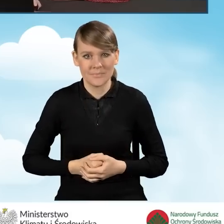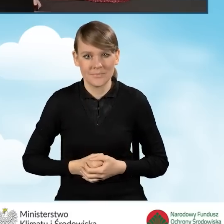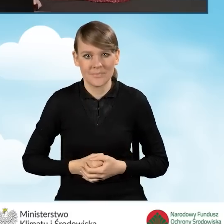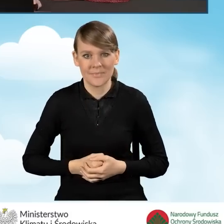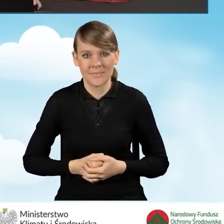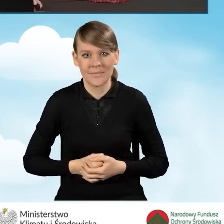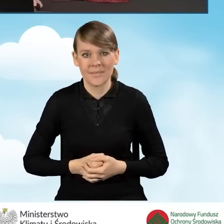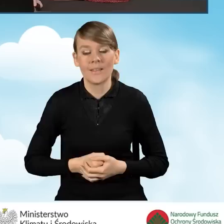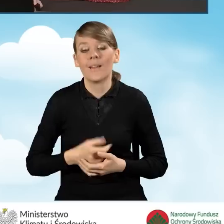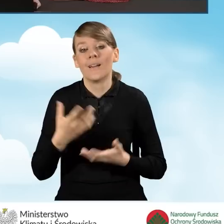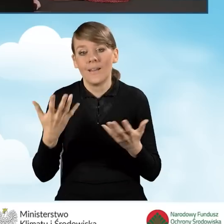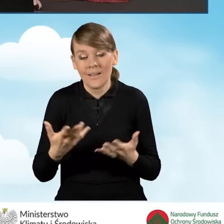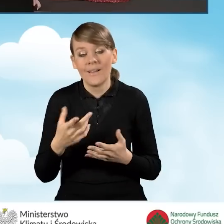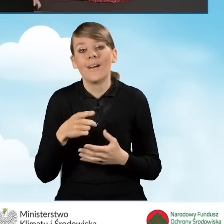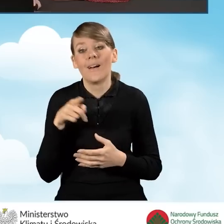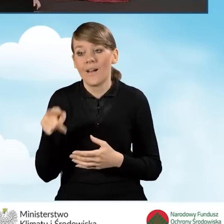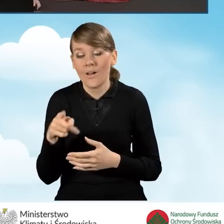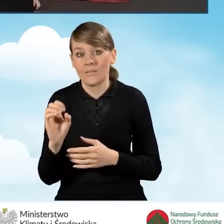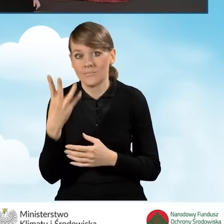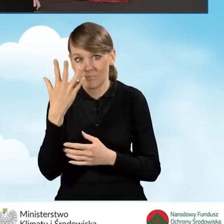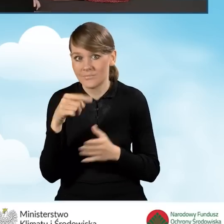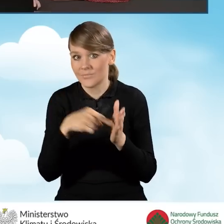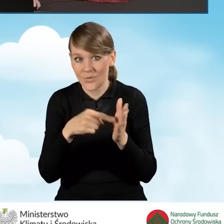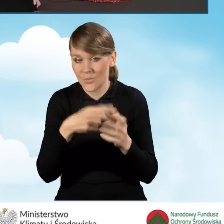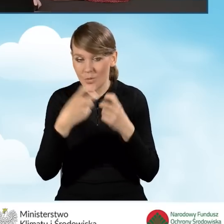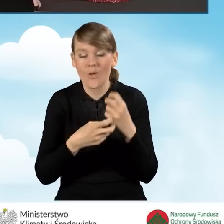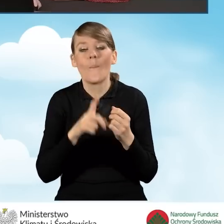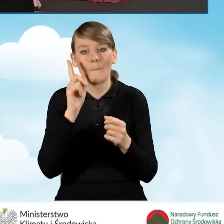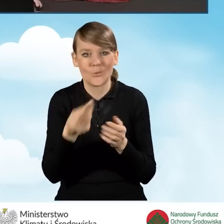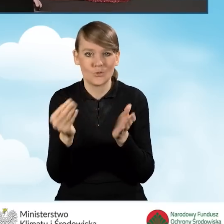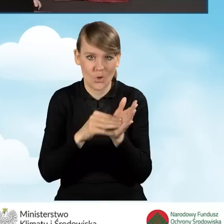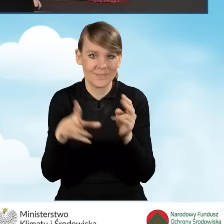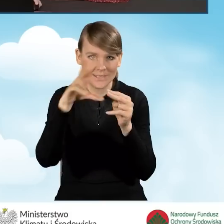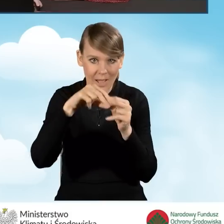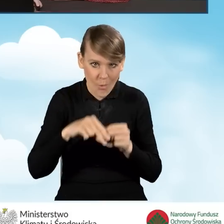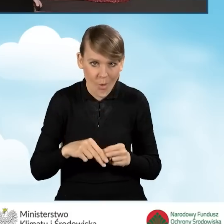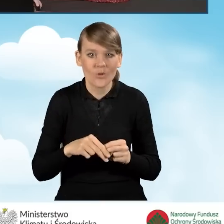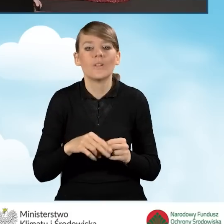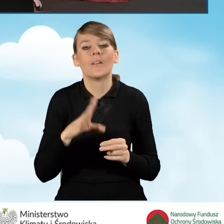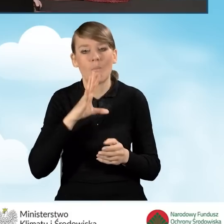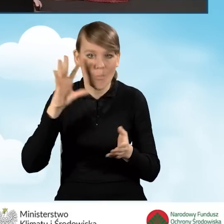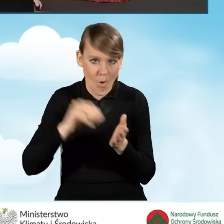W normalnej sytuacji należy te załączniki tutaj załączyć i zapisać wniosek ponownie.